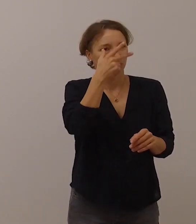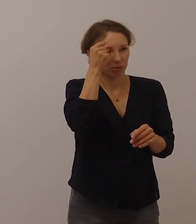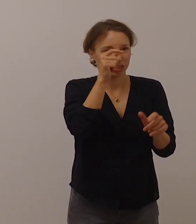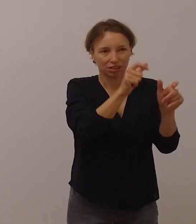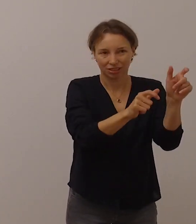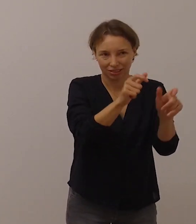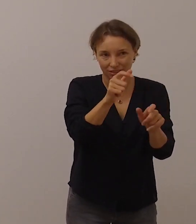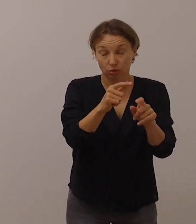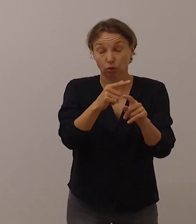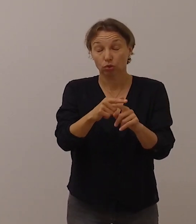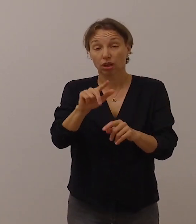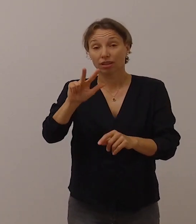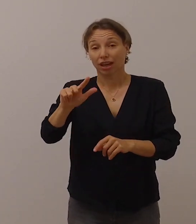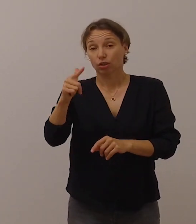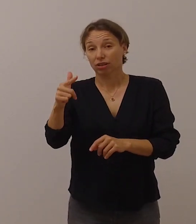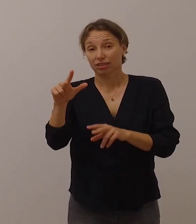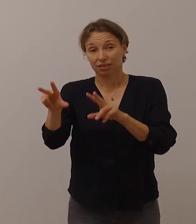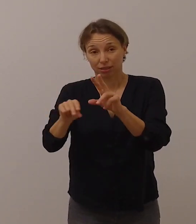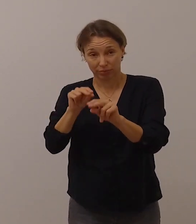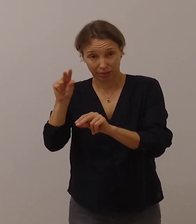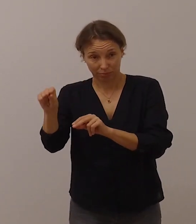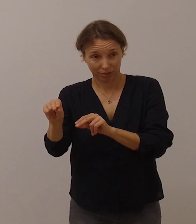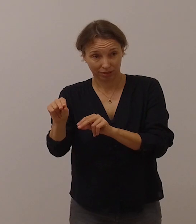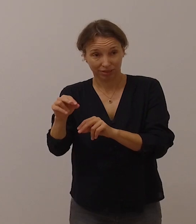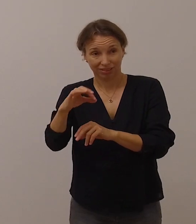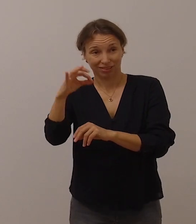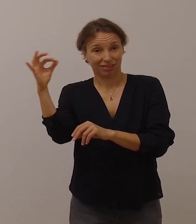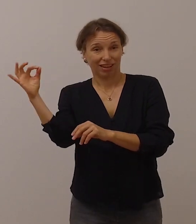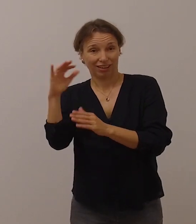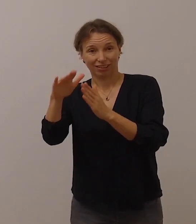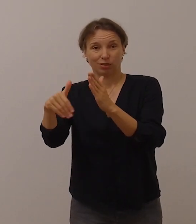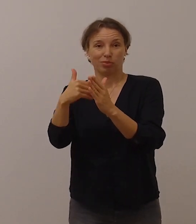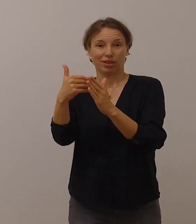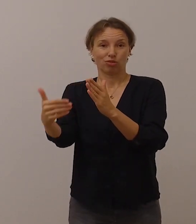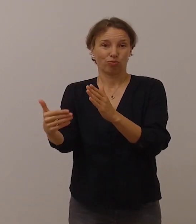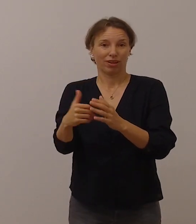Am 23. September ist Tag der Gebärdensprache.